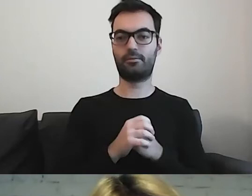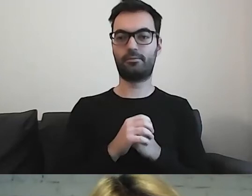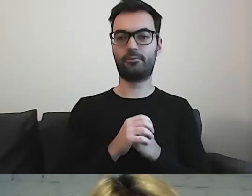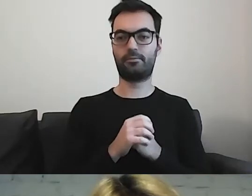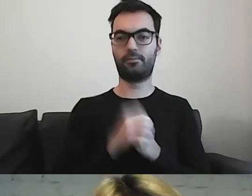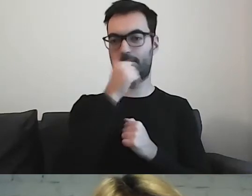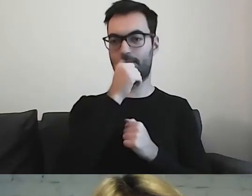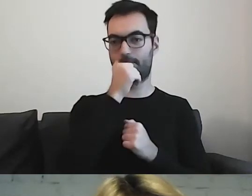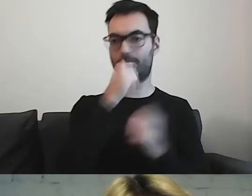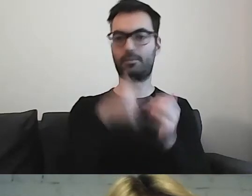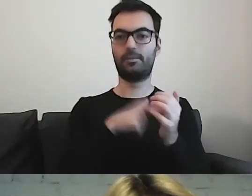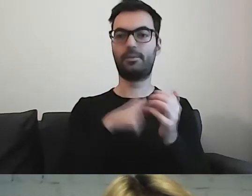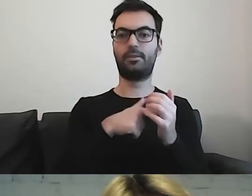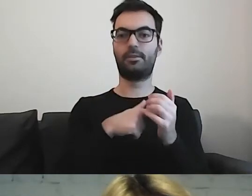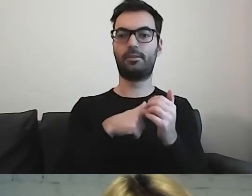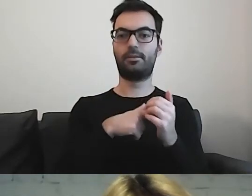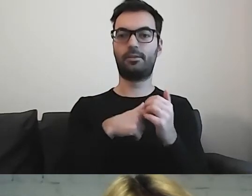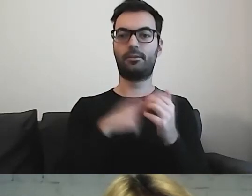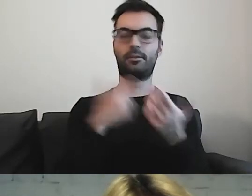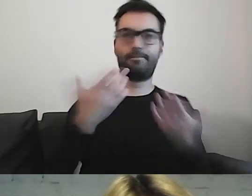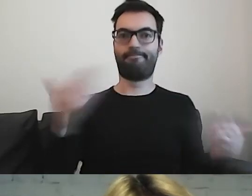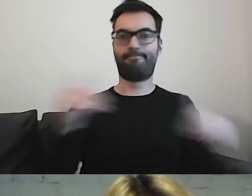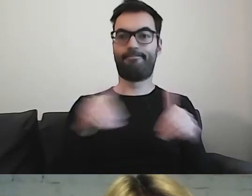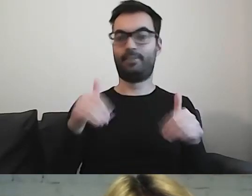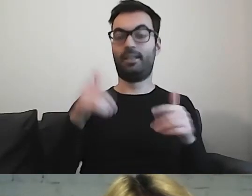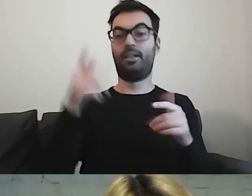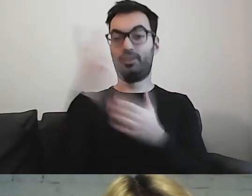to zostawiamy odbiorcę z niczym.